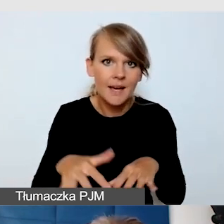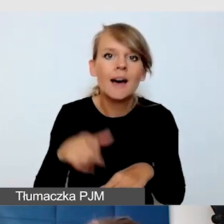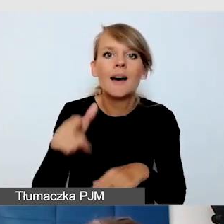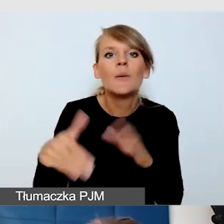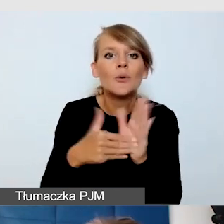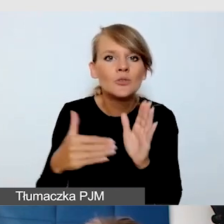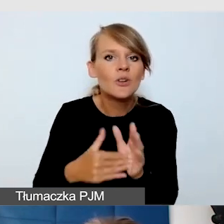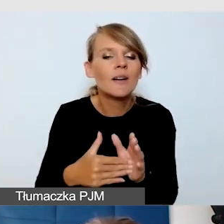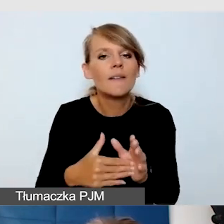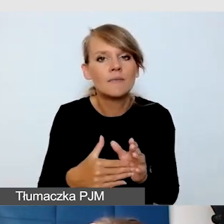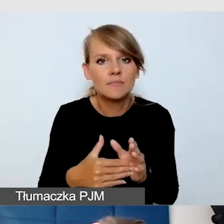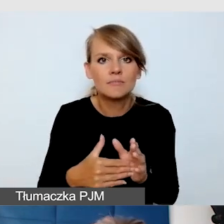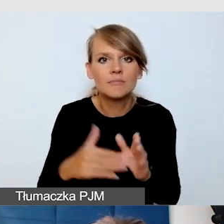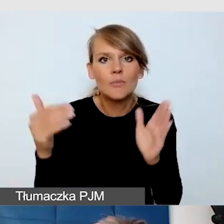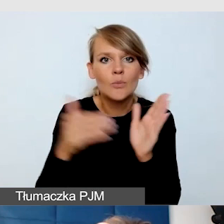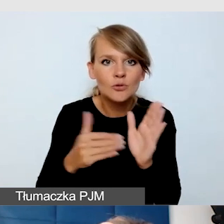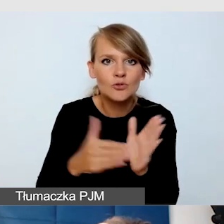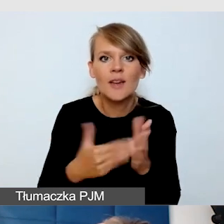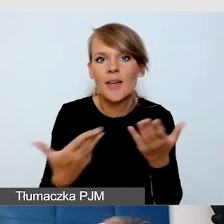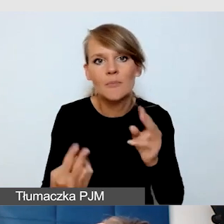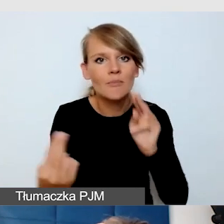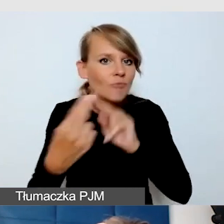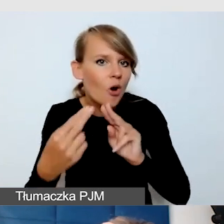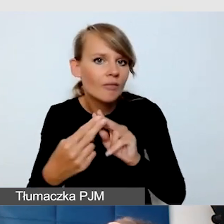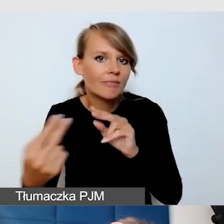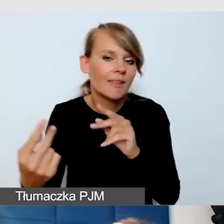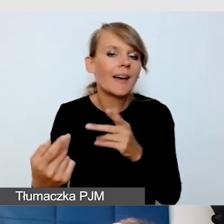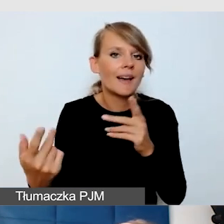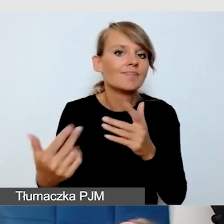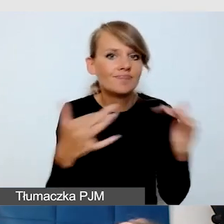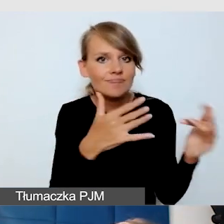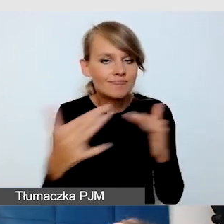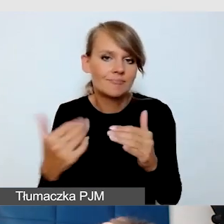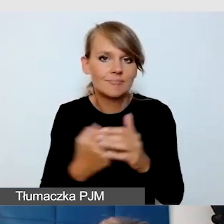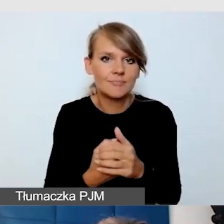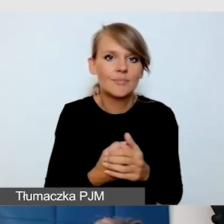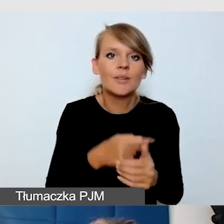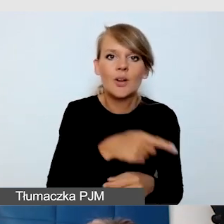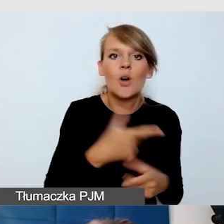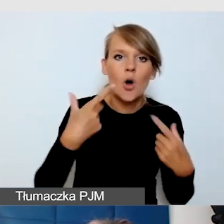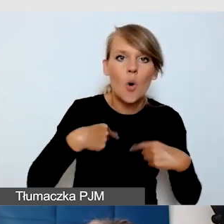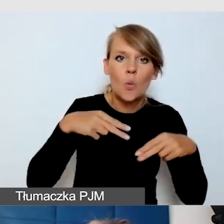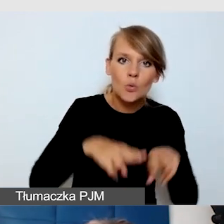które wymagają interakcji osób z niepełnosprawnością, uczestników i prowadzącego.